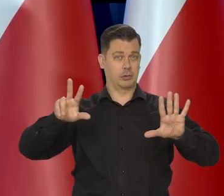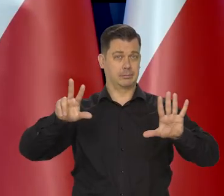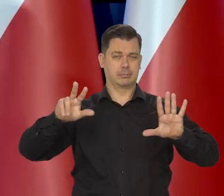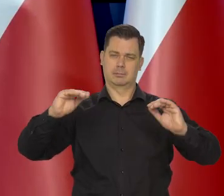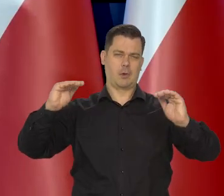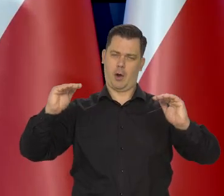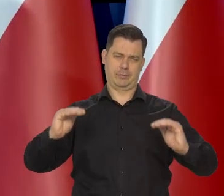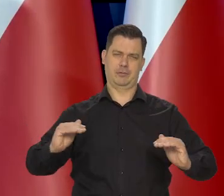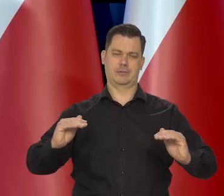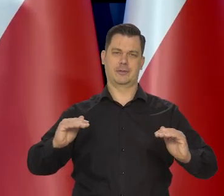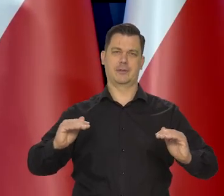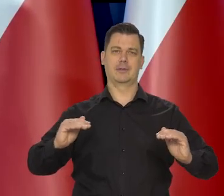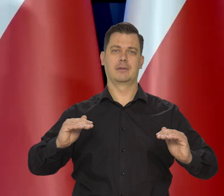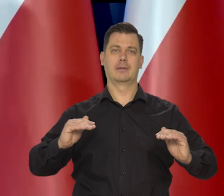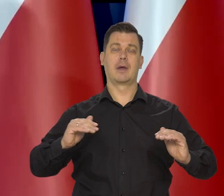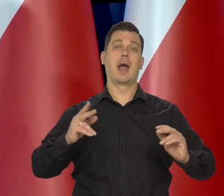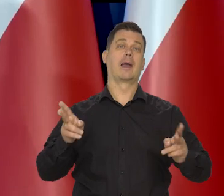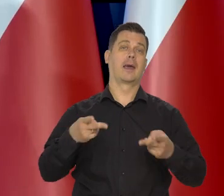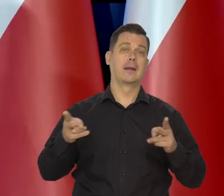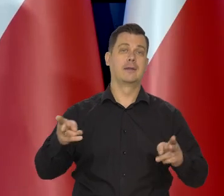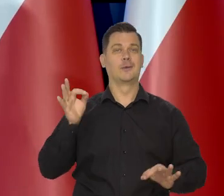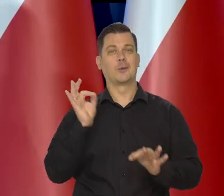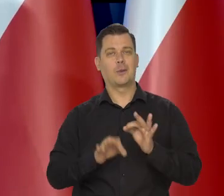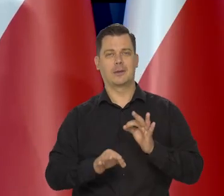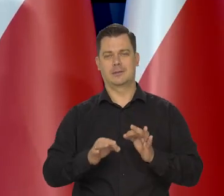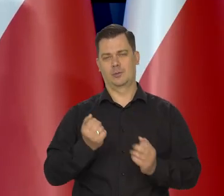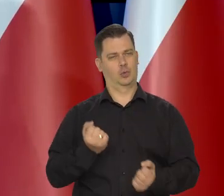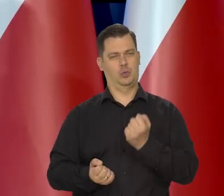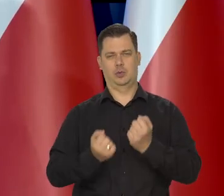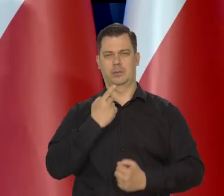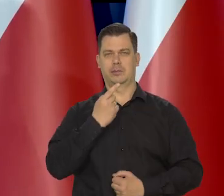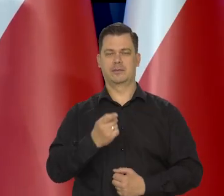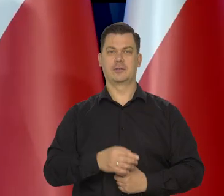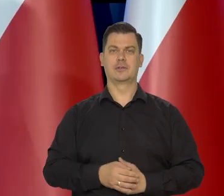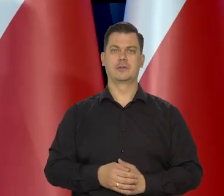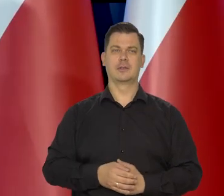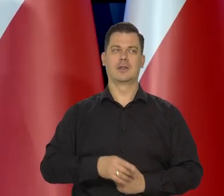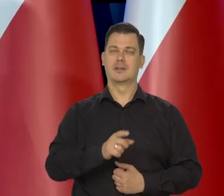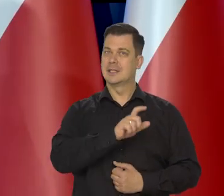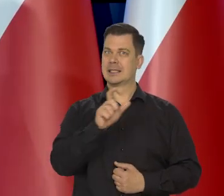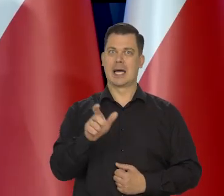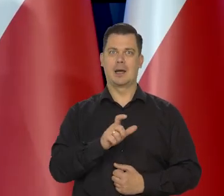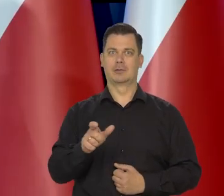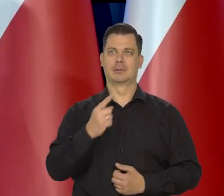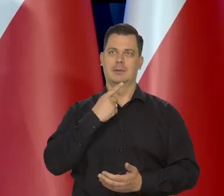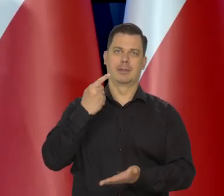Natomiast ile w którym miesiącu trudno powiedzieć, widzi Pani, ile to ciągle jest decyzji administracyjnych